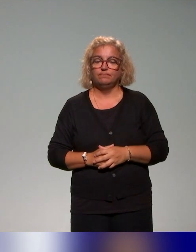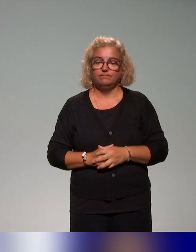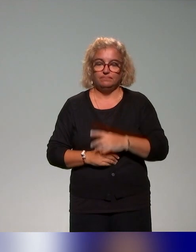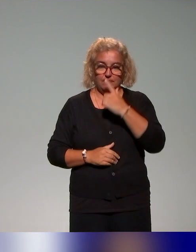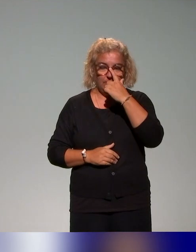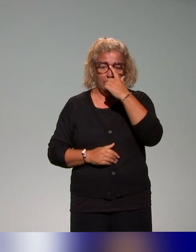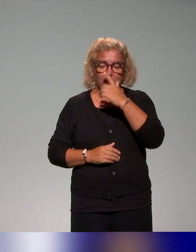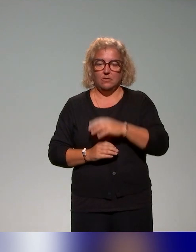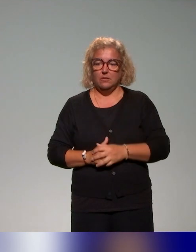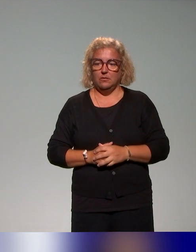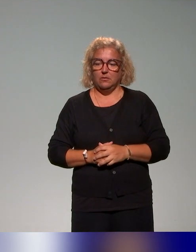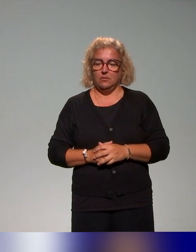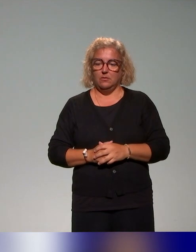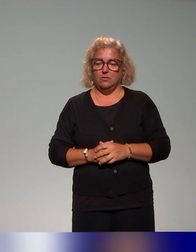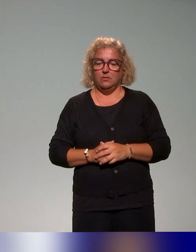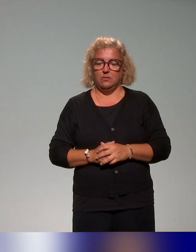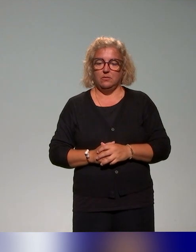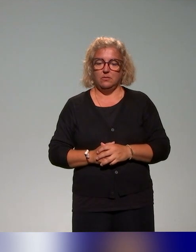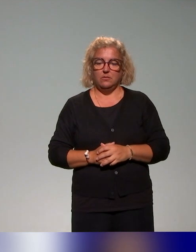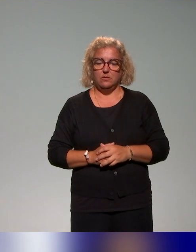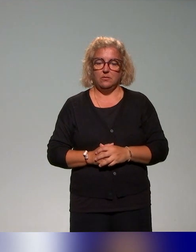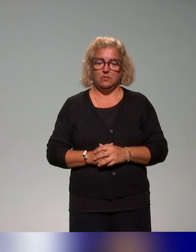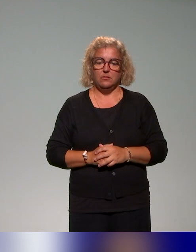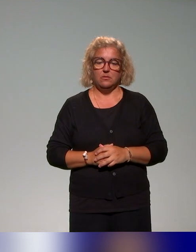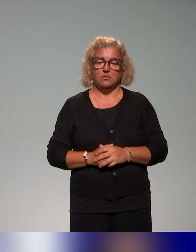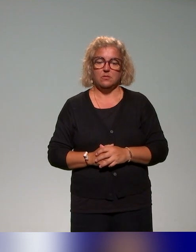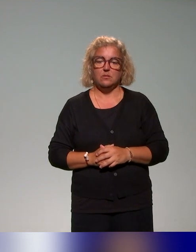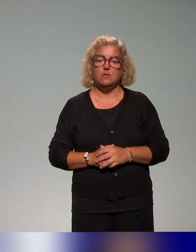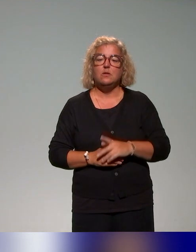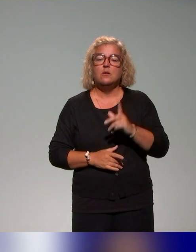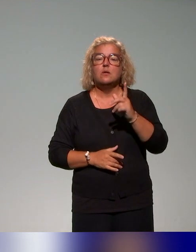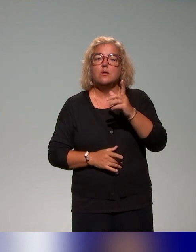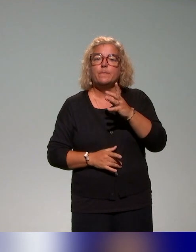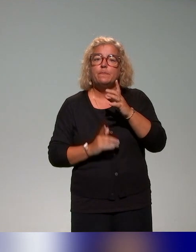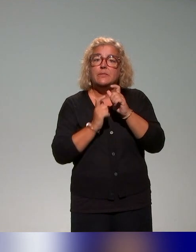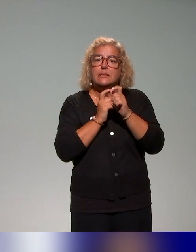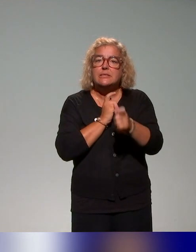Alors ça a été évoqué précédemment, mais sur le dispositif de formation,